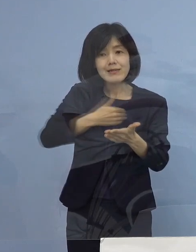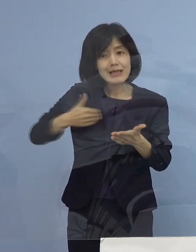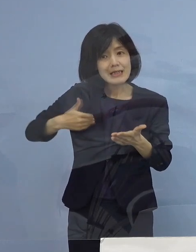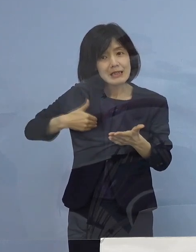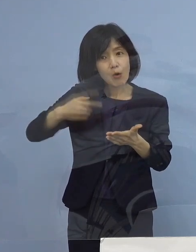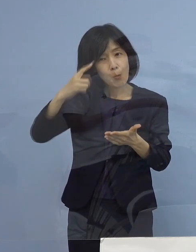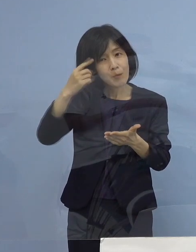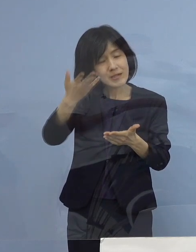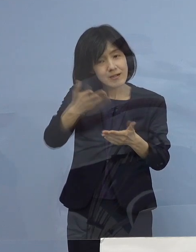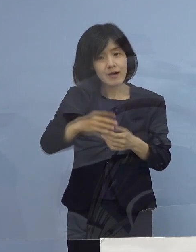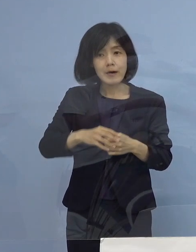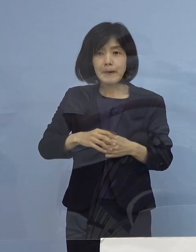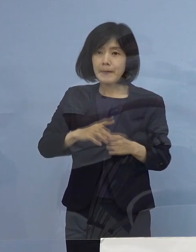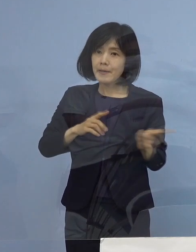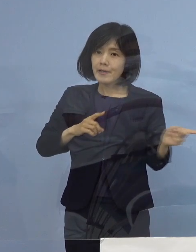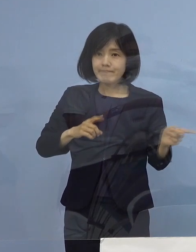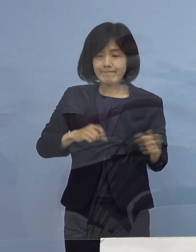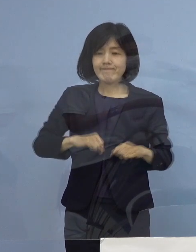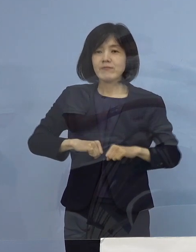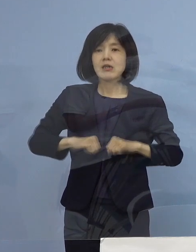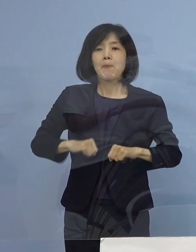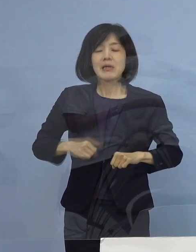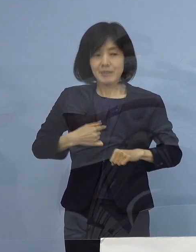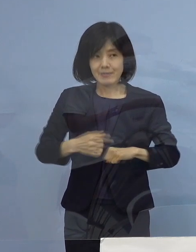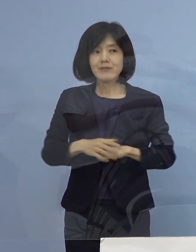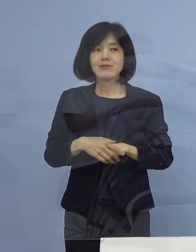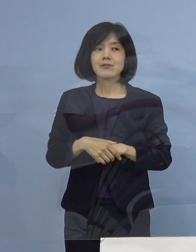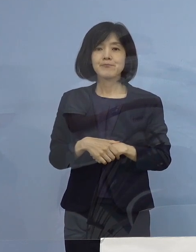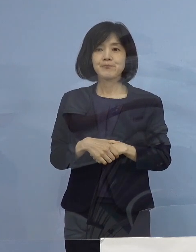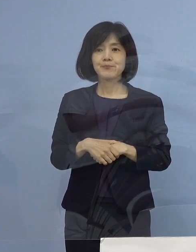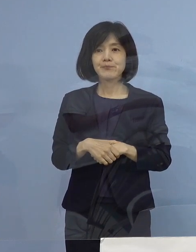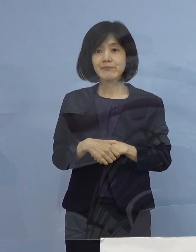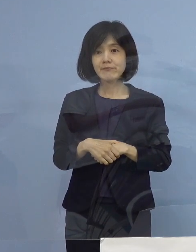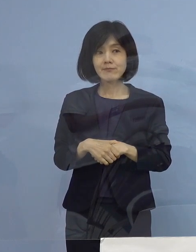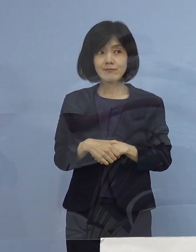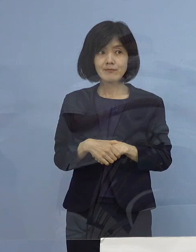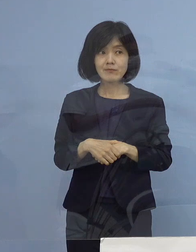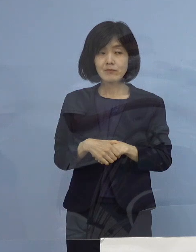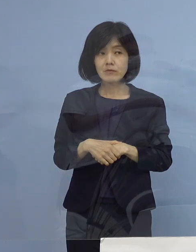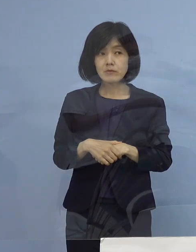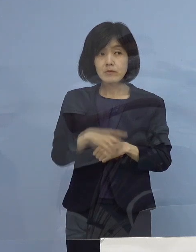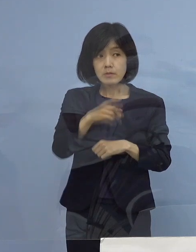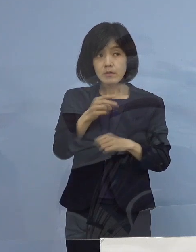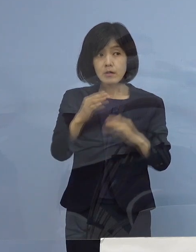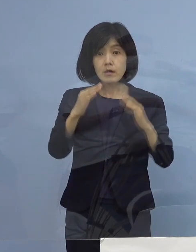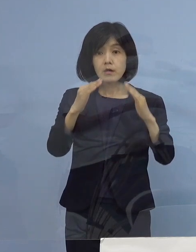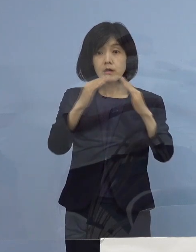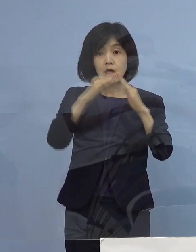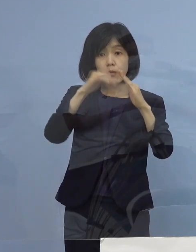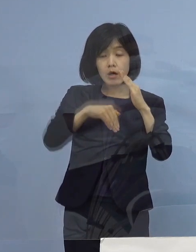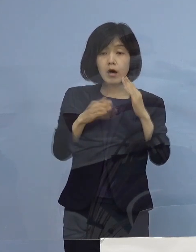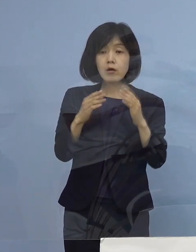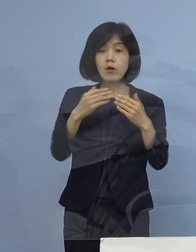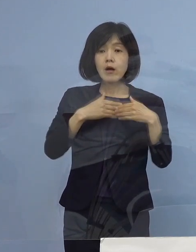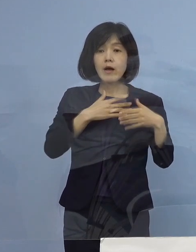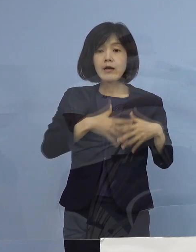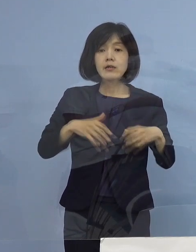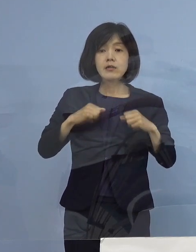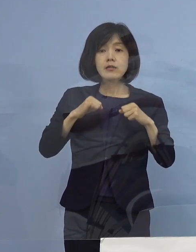（知事） いや、頑張ります （徳島新聞社） 自宅健康観察者が44名ということで